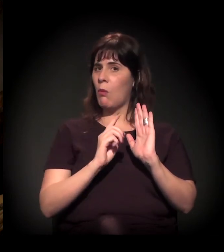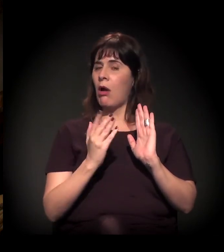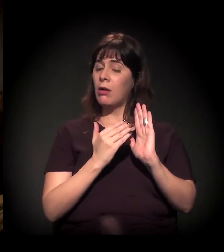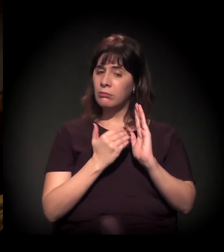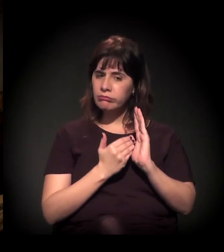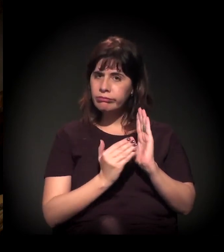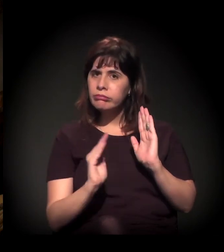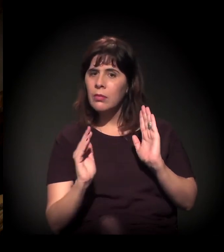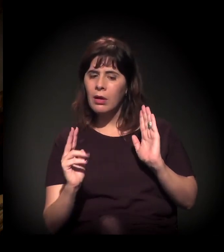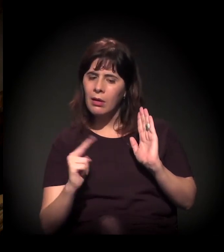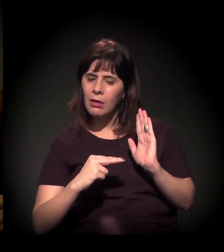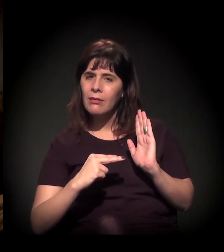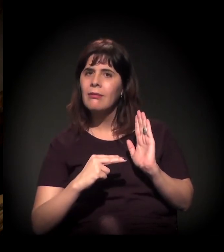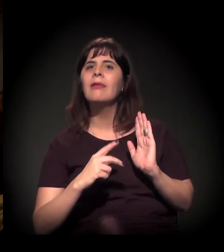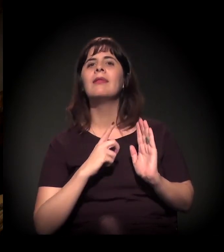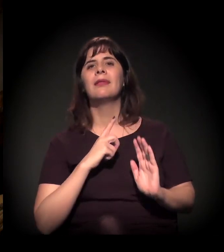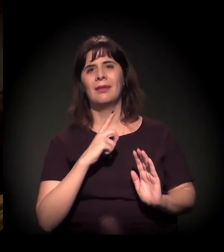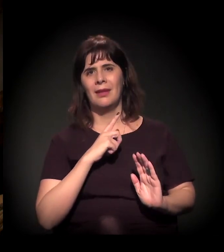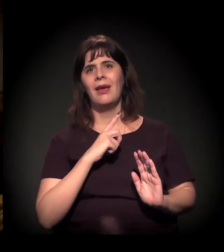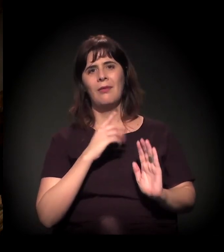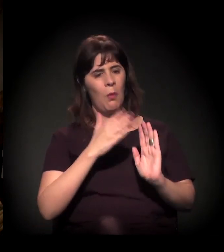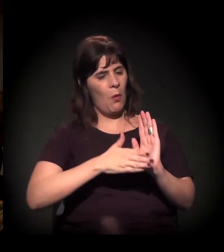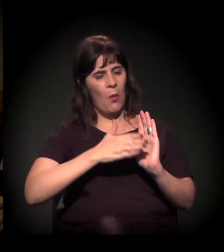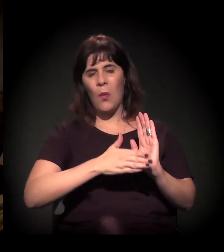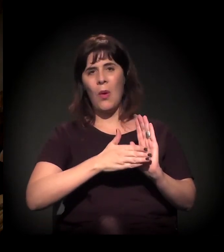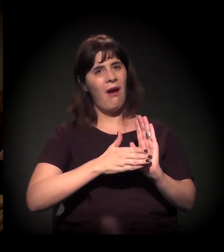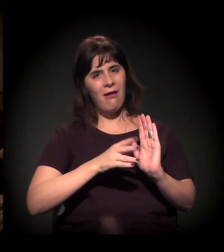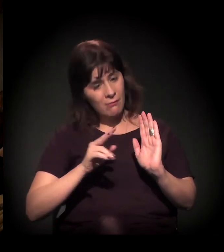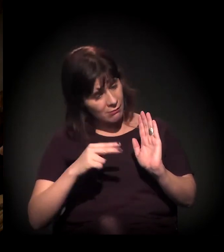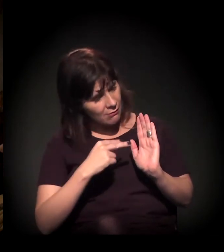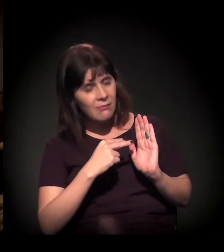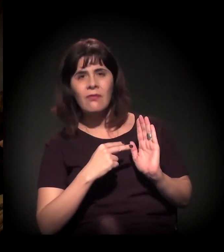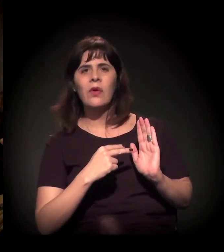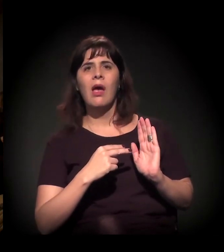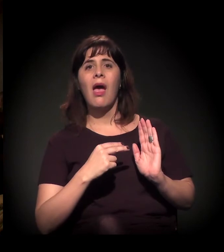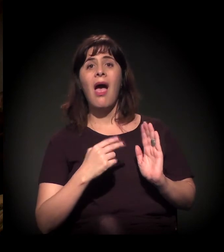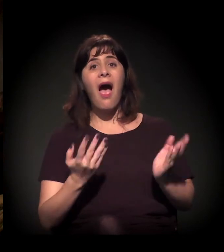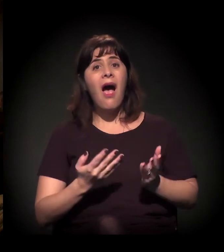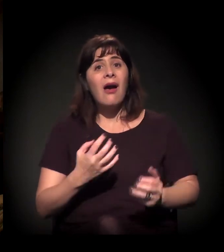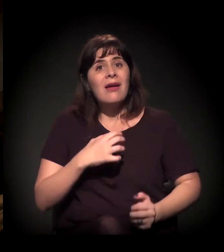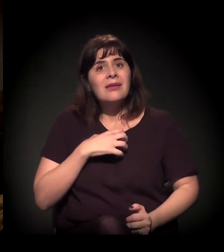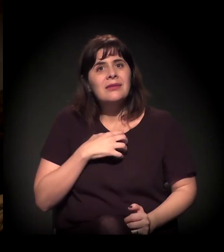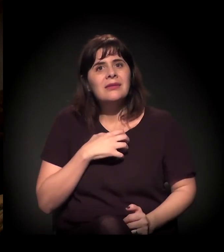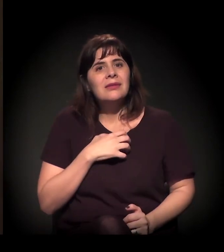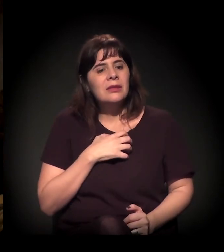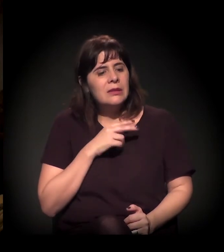Ela está começando a ver, está começando a sentir, e ela sabe que não pode ser...